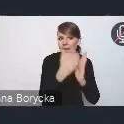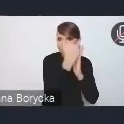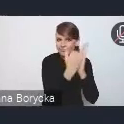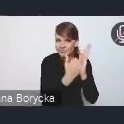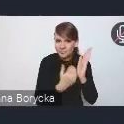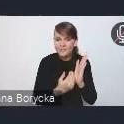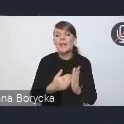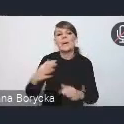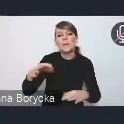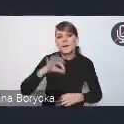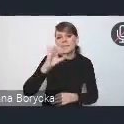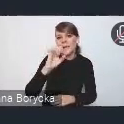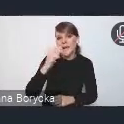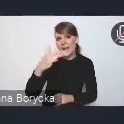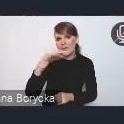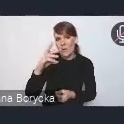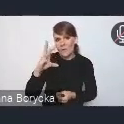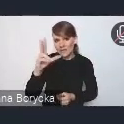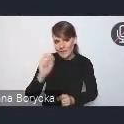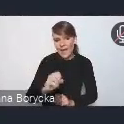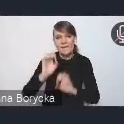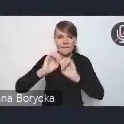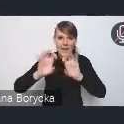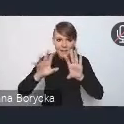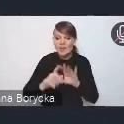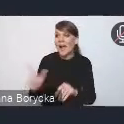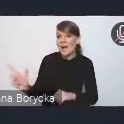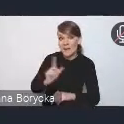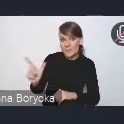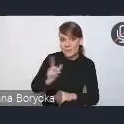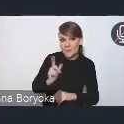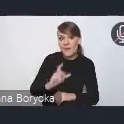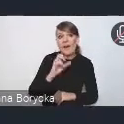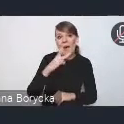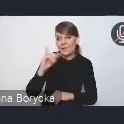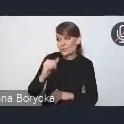My z Andrzejem spróbujemy parę słów powiedzieć komentarza